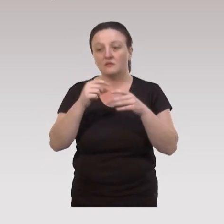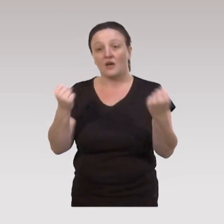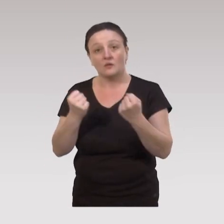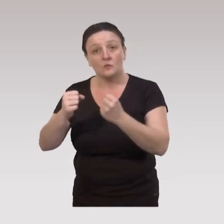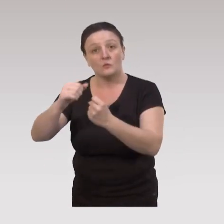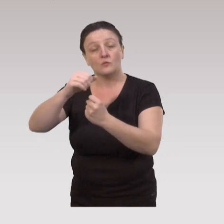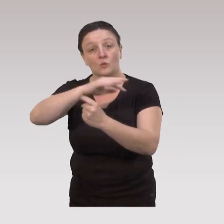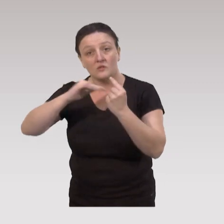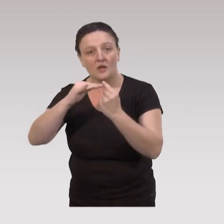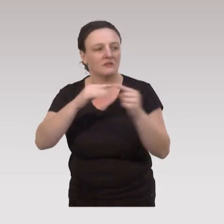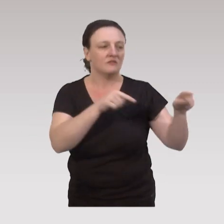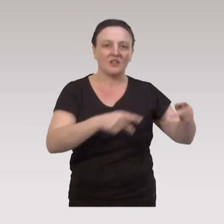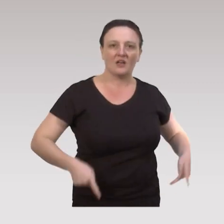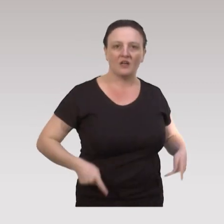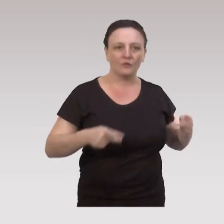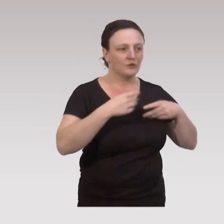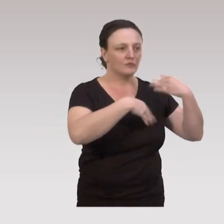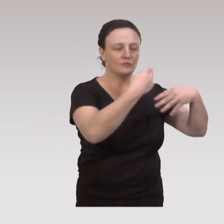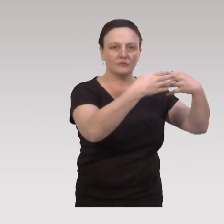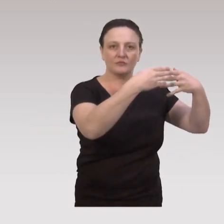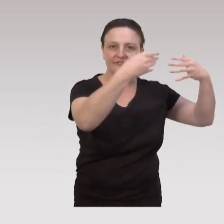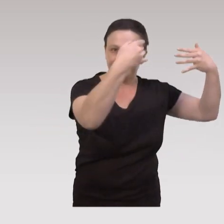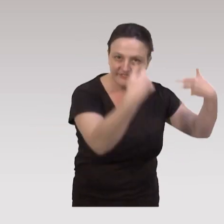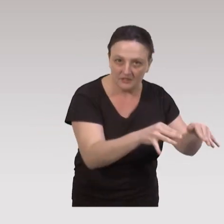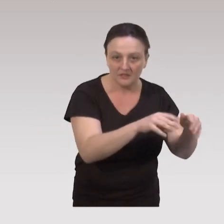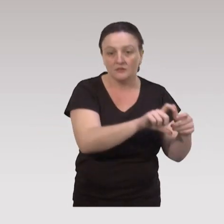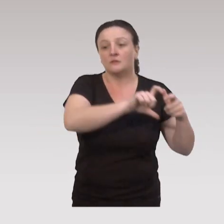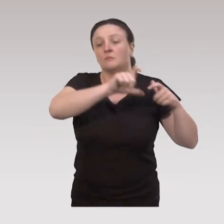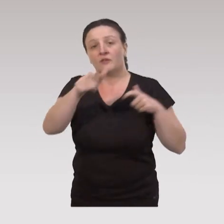des actions sociales qui, une fois ces ateliers terminés,